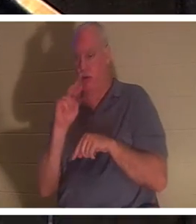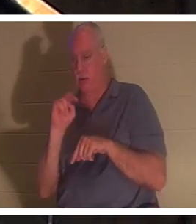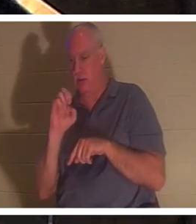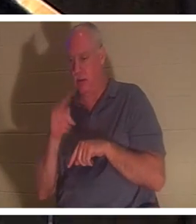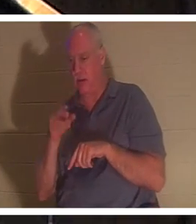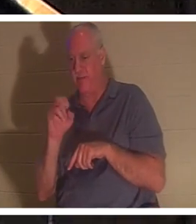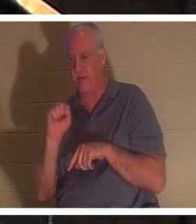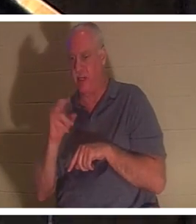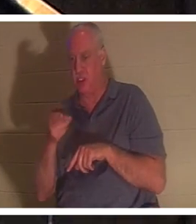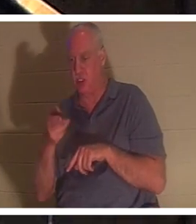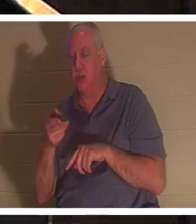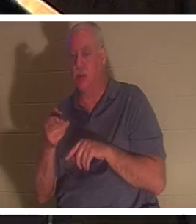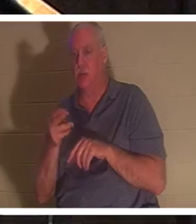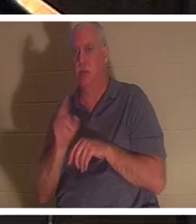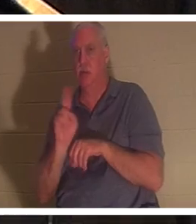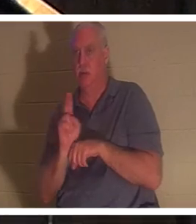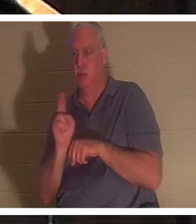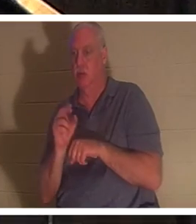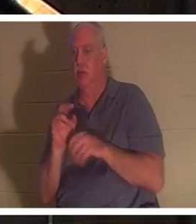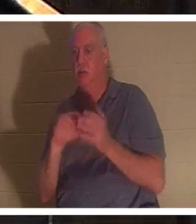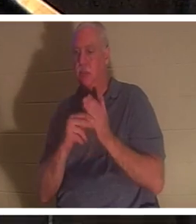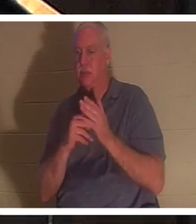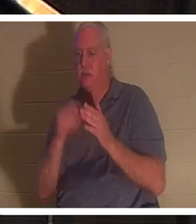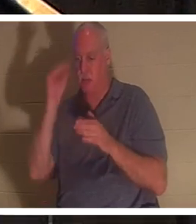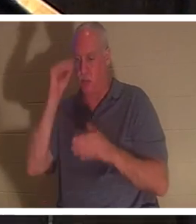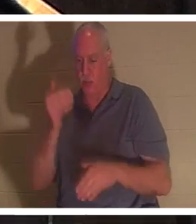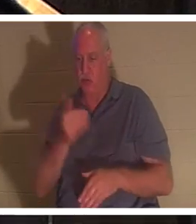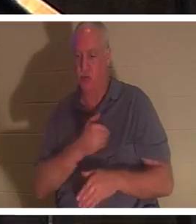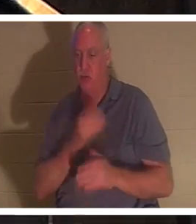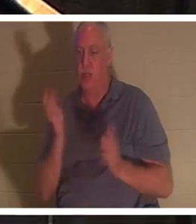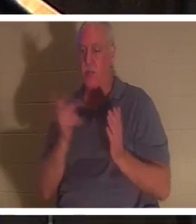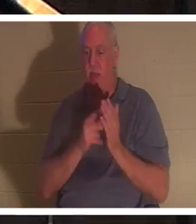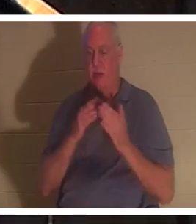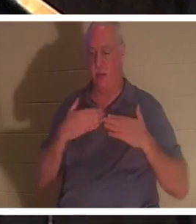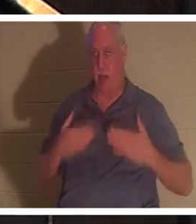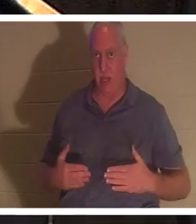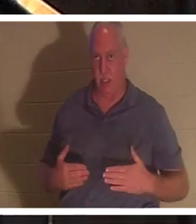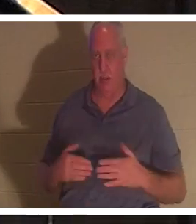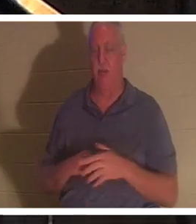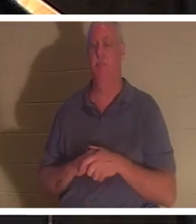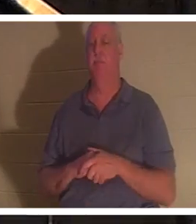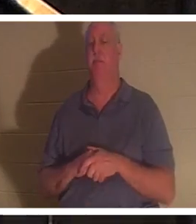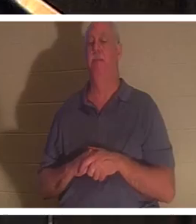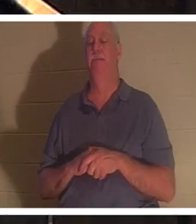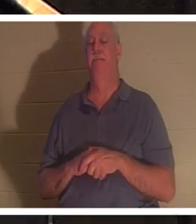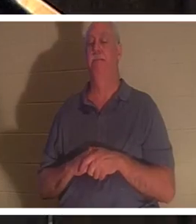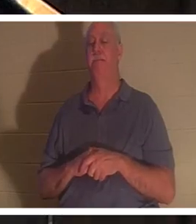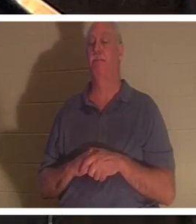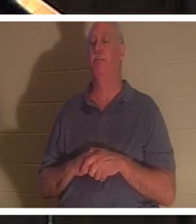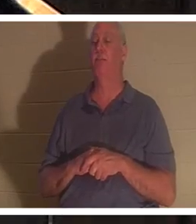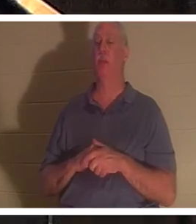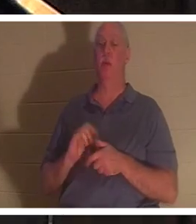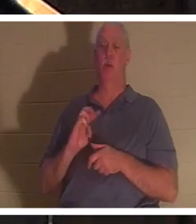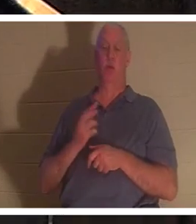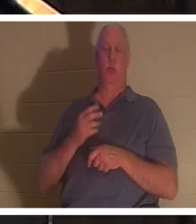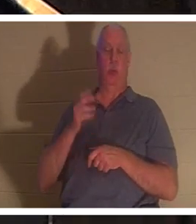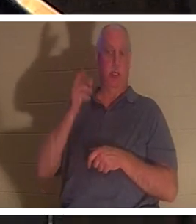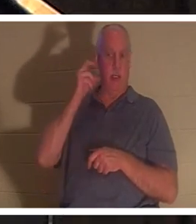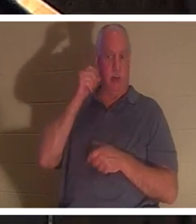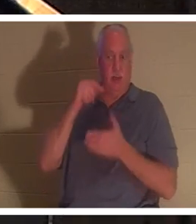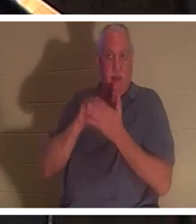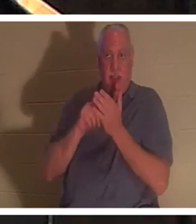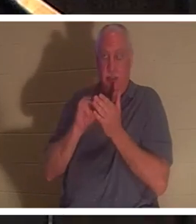अर्थ है, कि लड़के की आत्मा उसके शरीर में लौट आई। हमें बताया गया है कि इस समय स्वर्ग में "